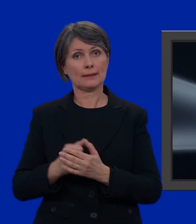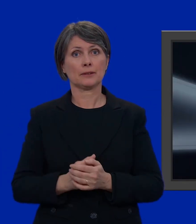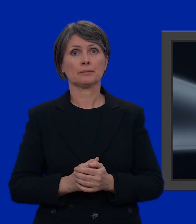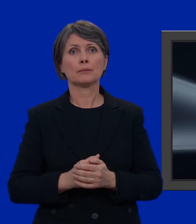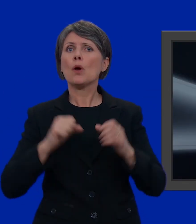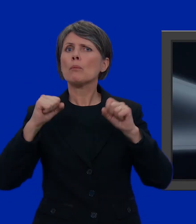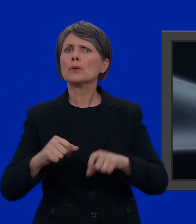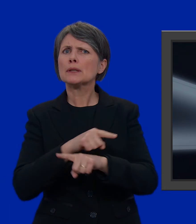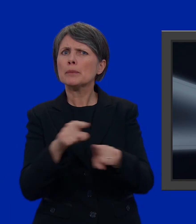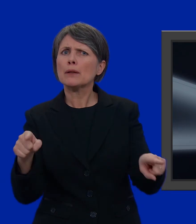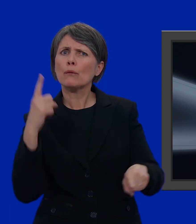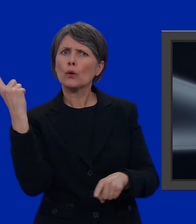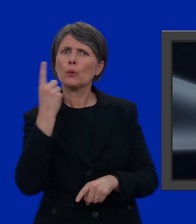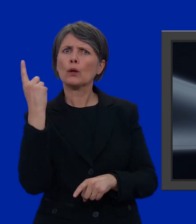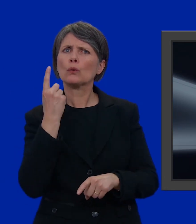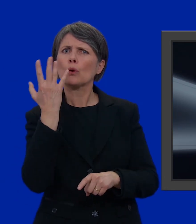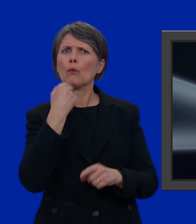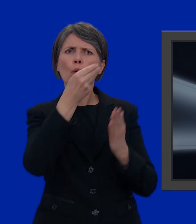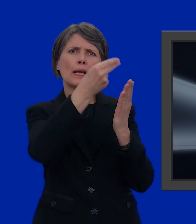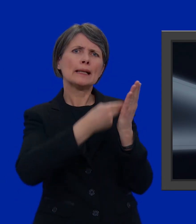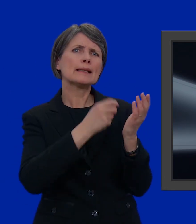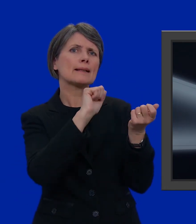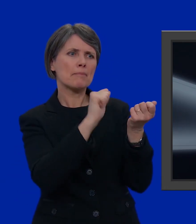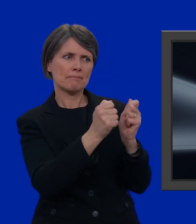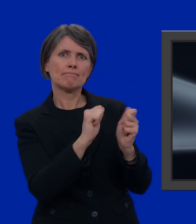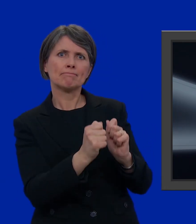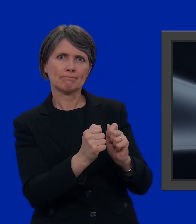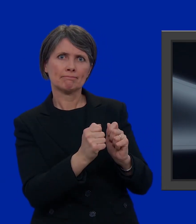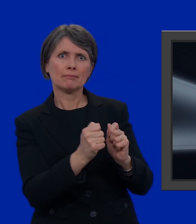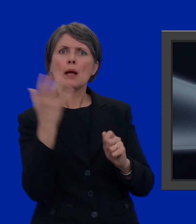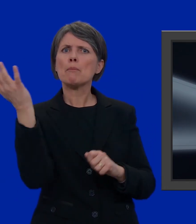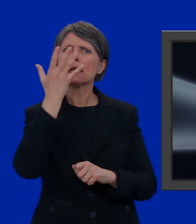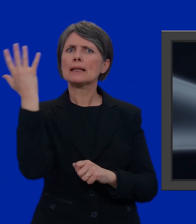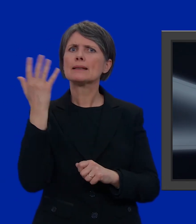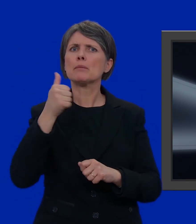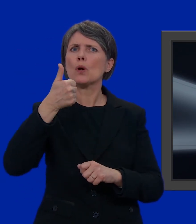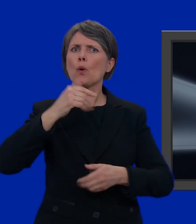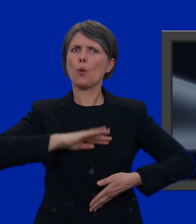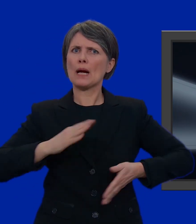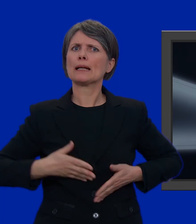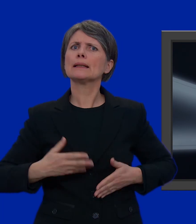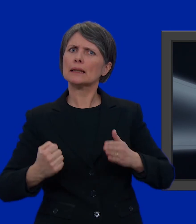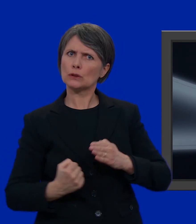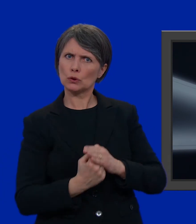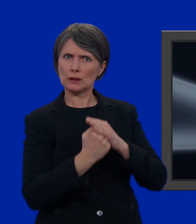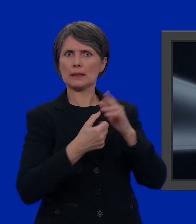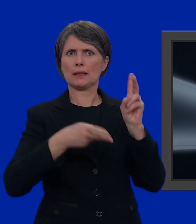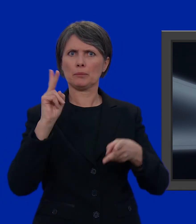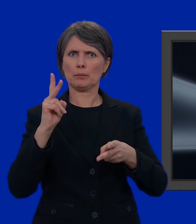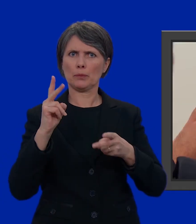Può darsi che qualcuno di voi voglia portare ulteriori modifiche ad una lista, ad esempio, sostenendo un candidato in modo particolare.